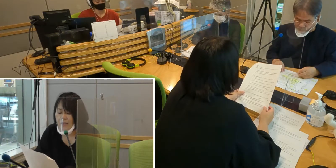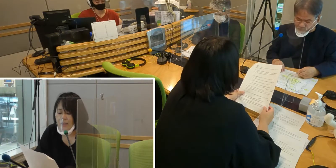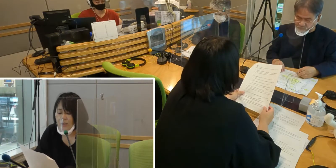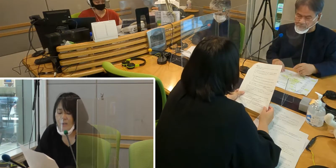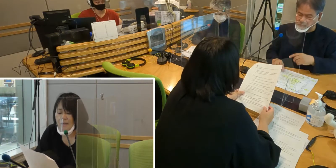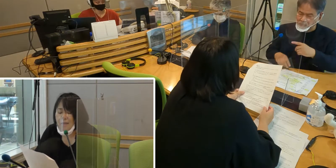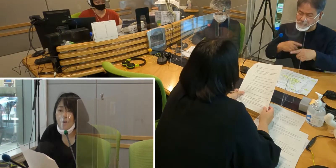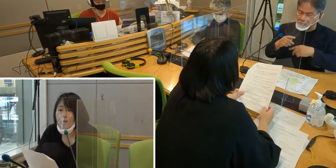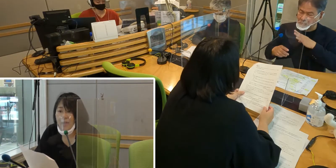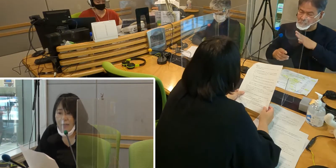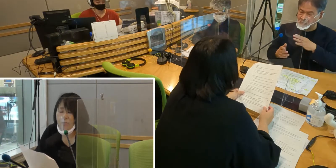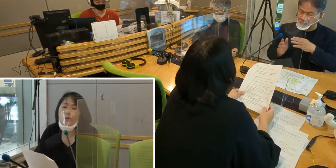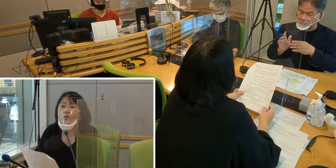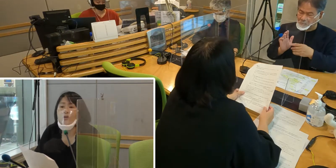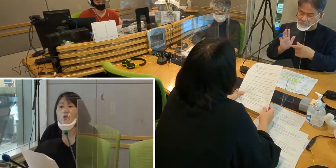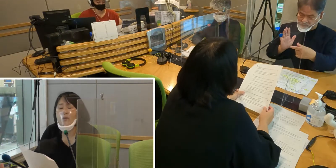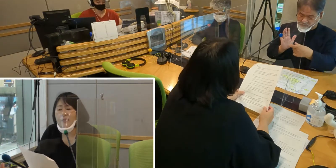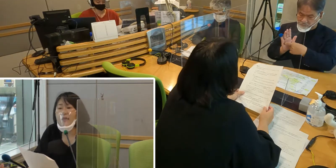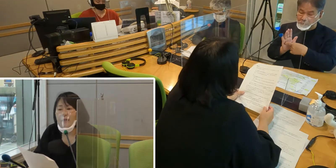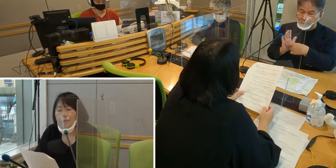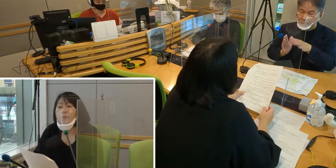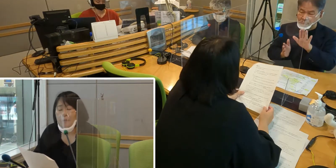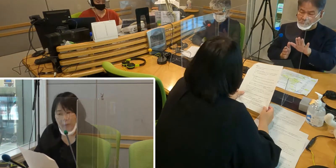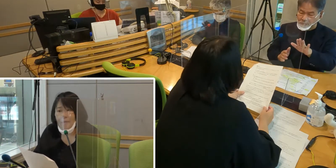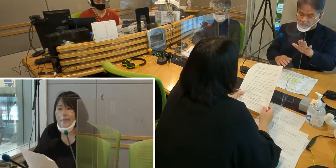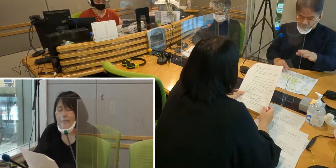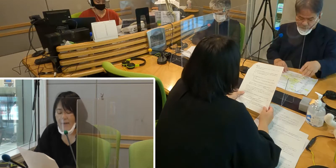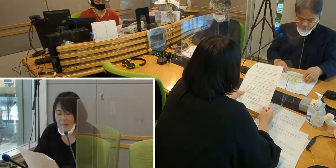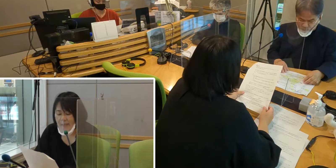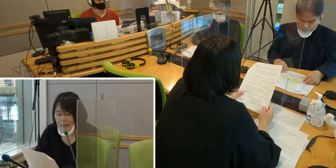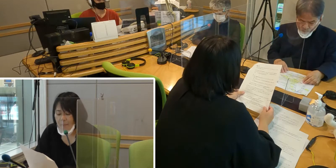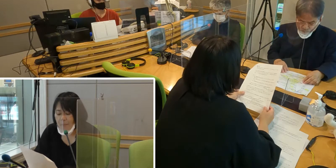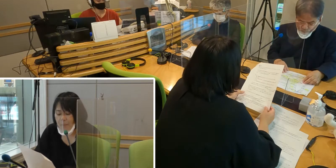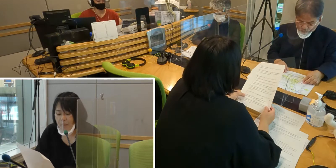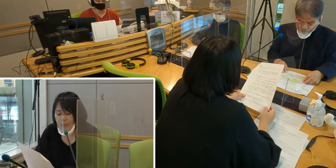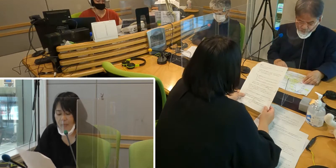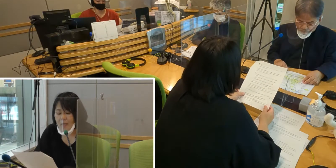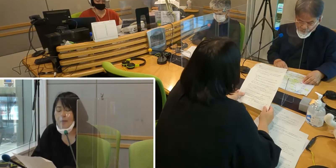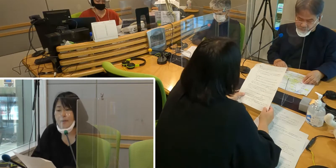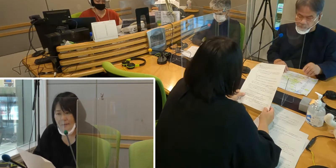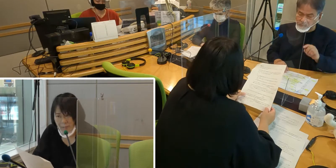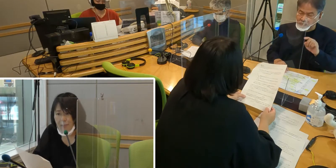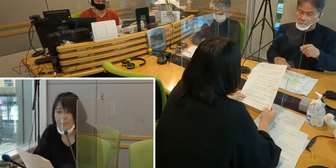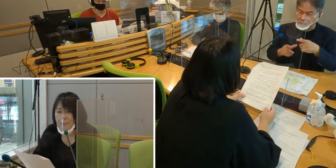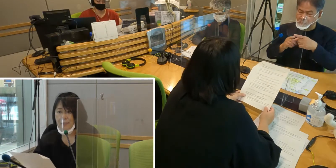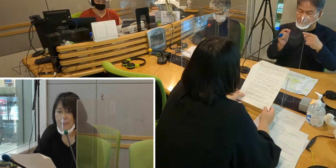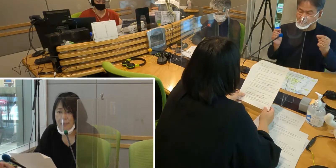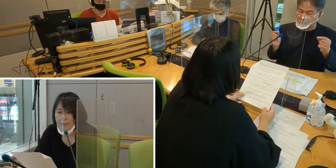手話が言語であるというように明記されました。